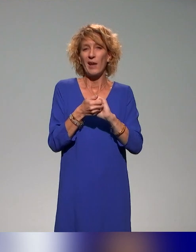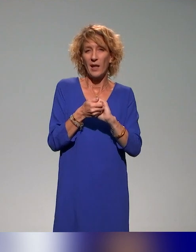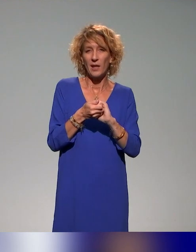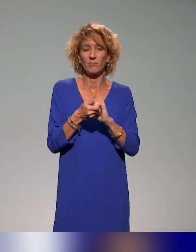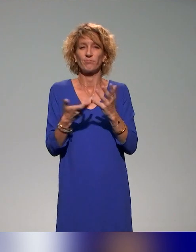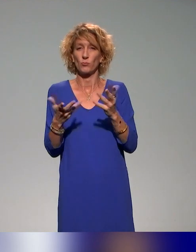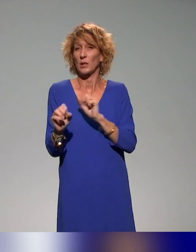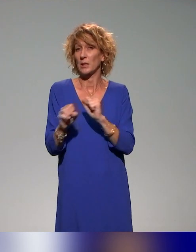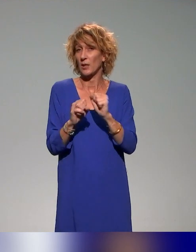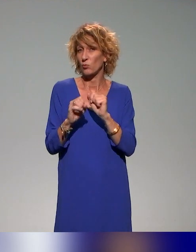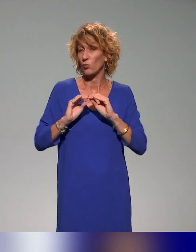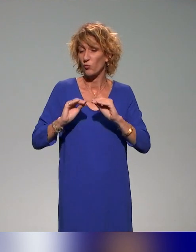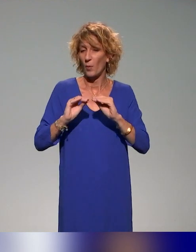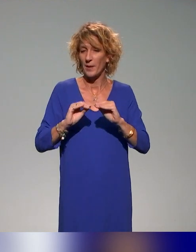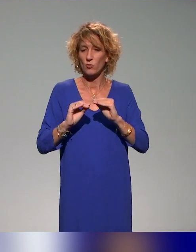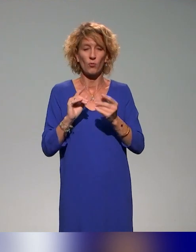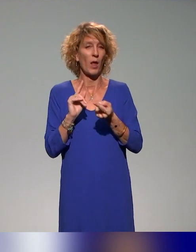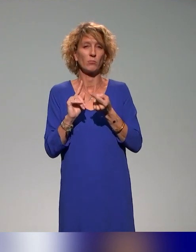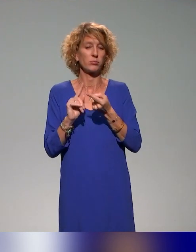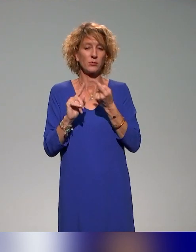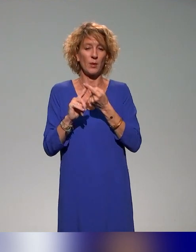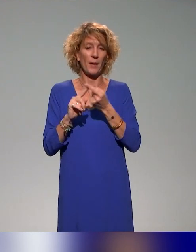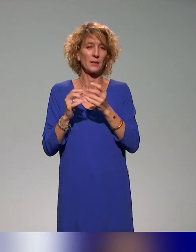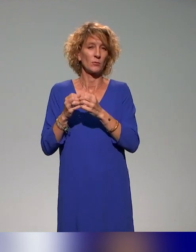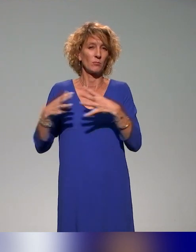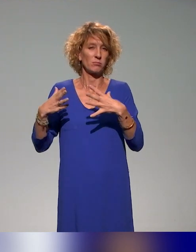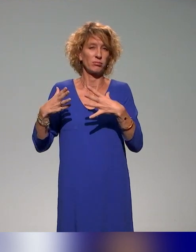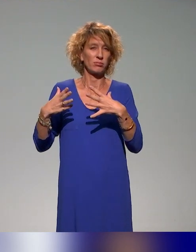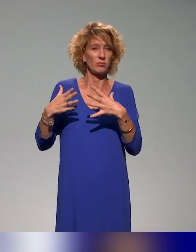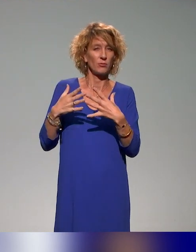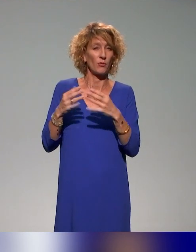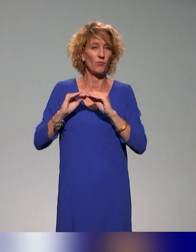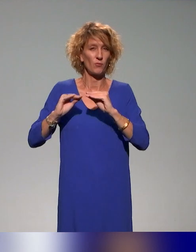Voilà pour les principaux partenaires de ce consortium et de ce collectif.